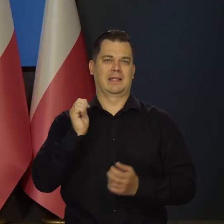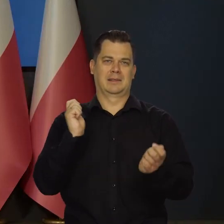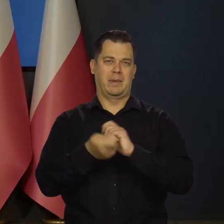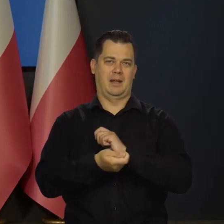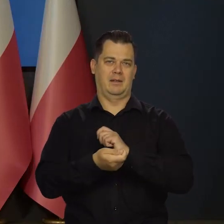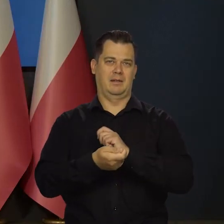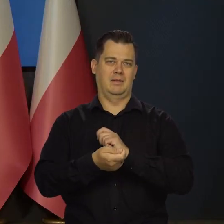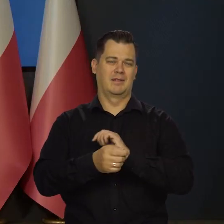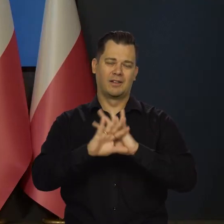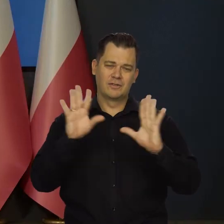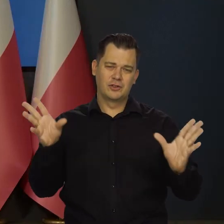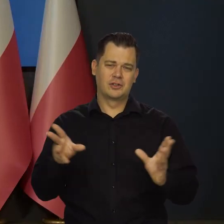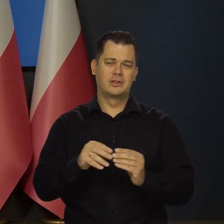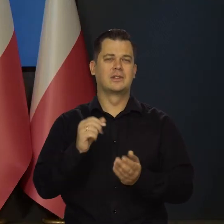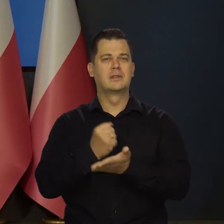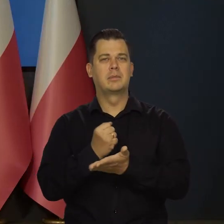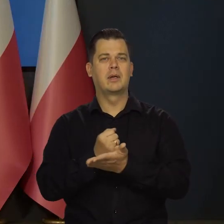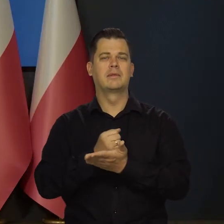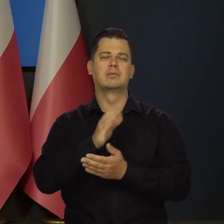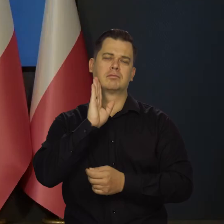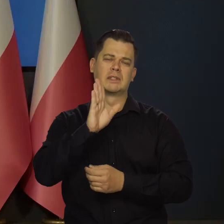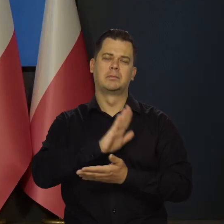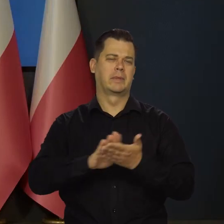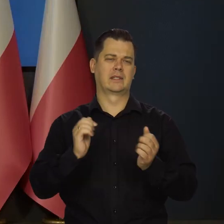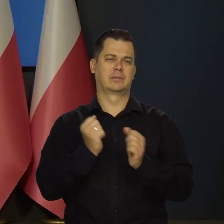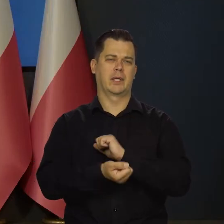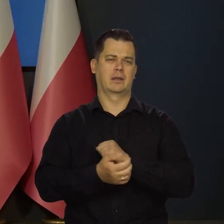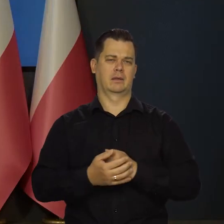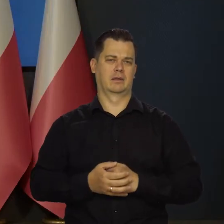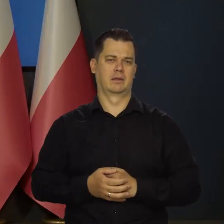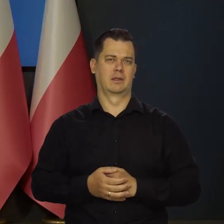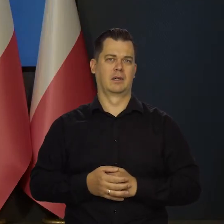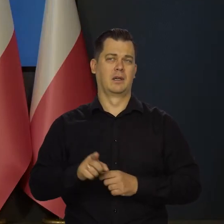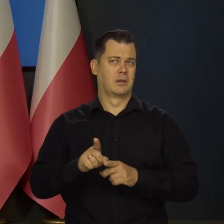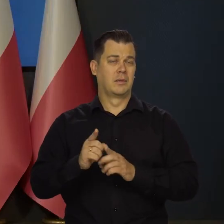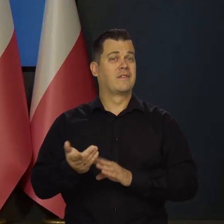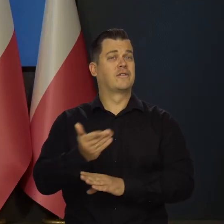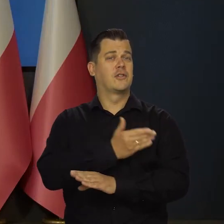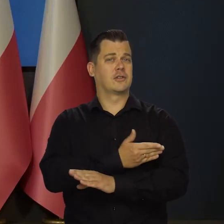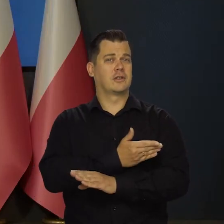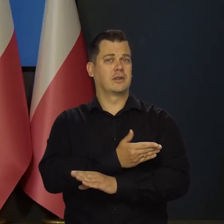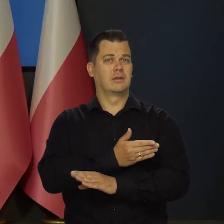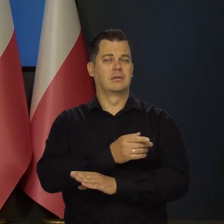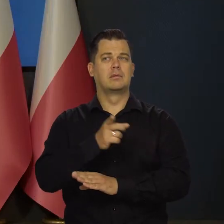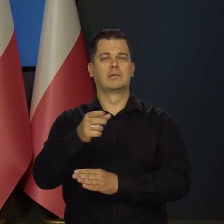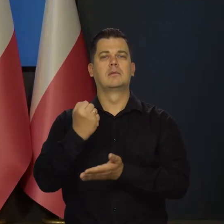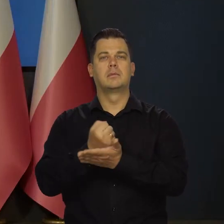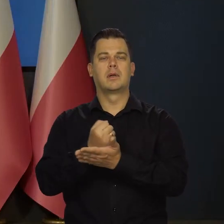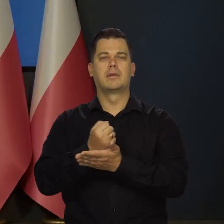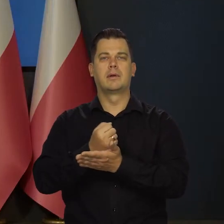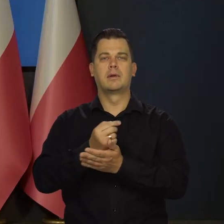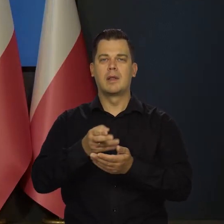wszystkie podstawowe elementy pozostają bez zmian. Tak jak i poprzednio instrumenty Rady Polityki Pieniężnej,